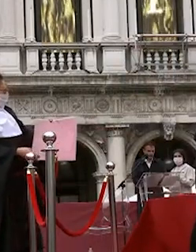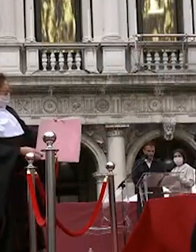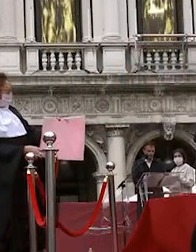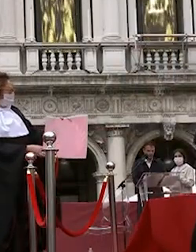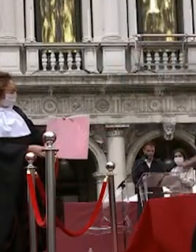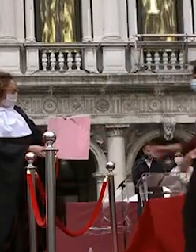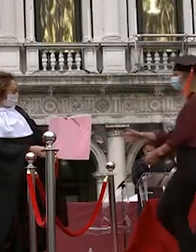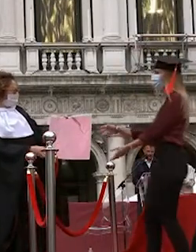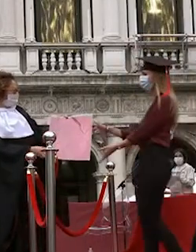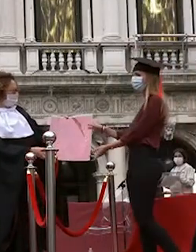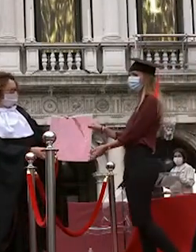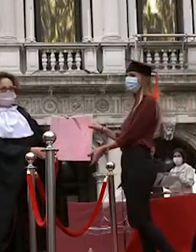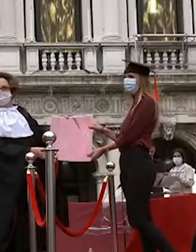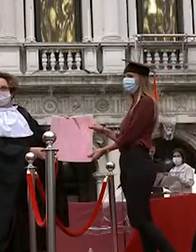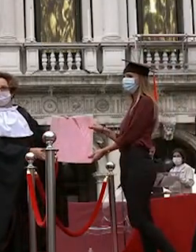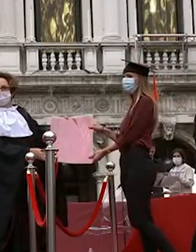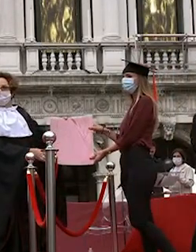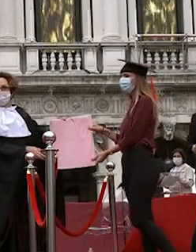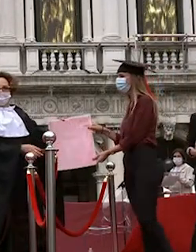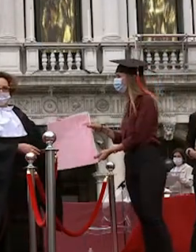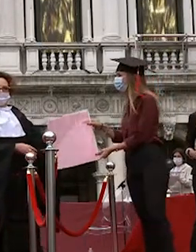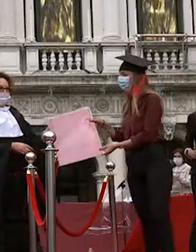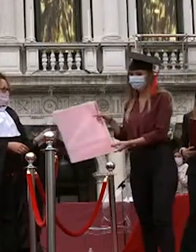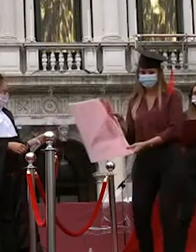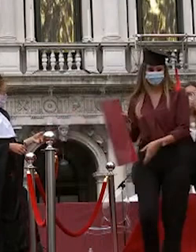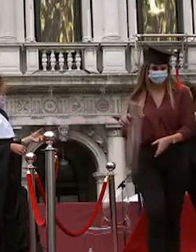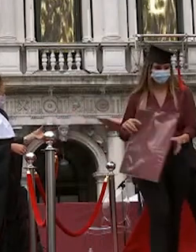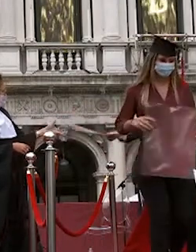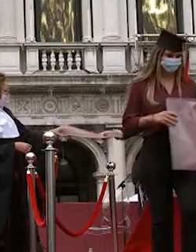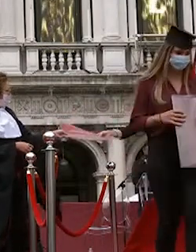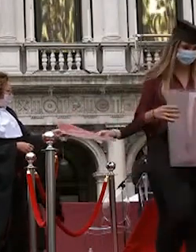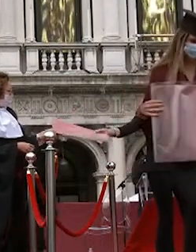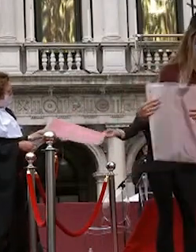giampaolo daminato francesca pugliese